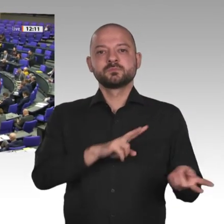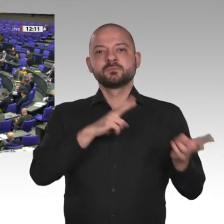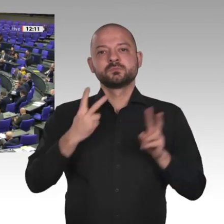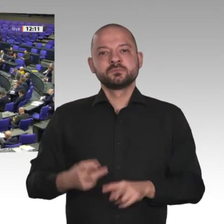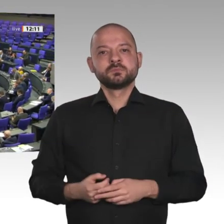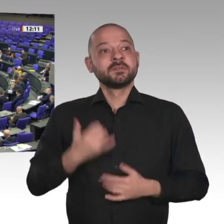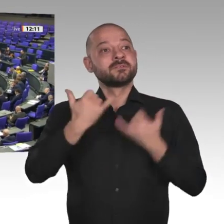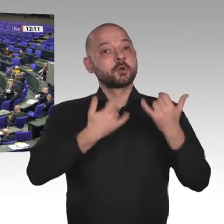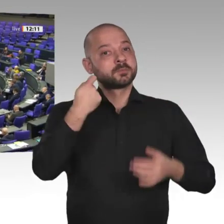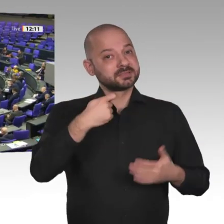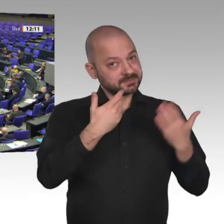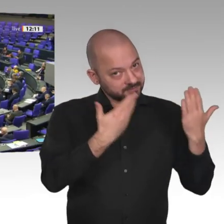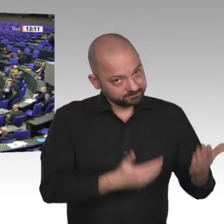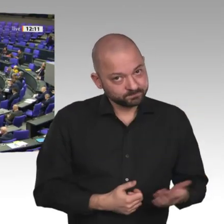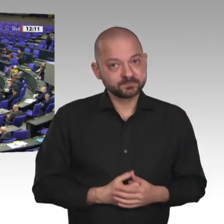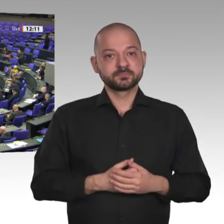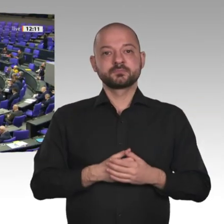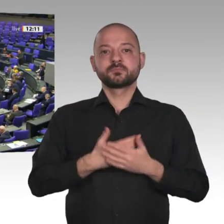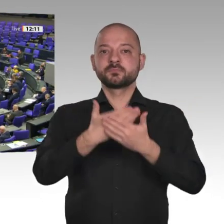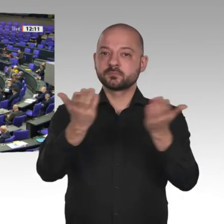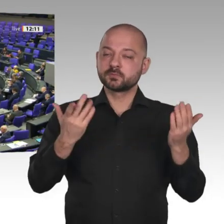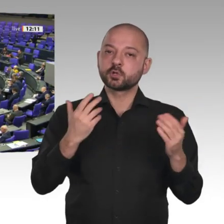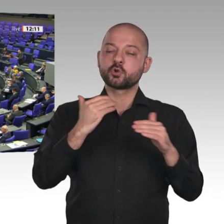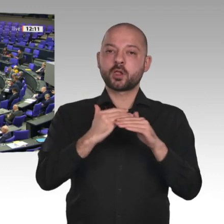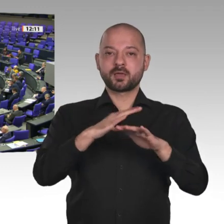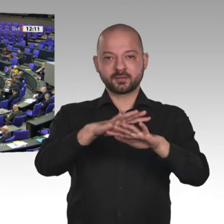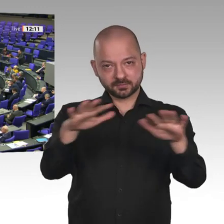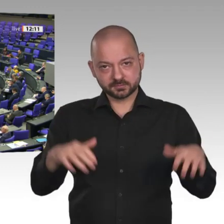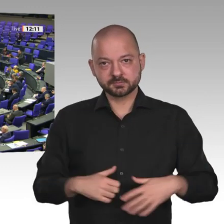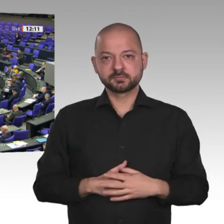Die Veränderungen im Sudan, die wir hier gerade diskutieren, die man durchaus historisch